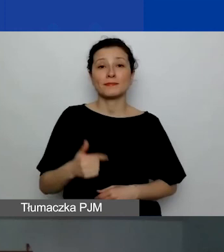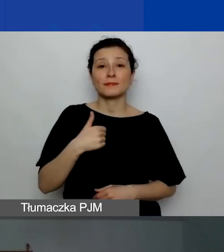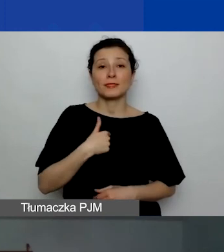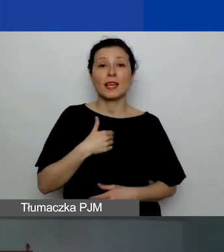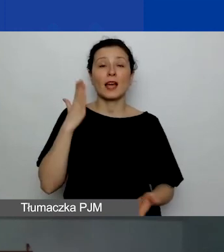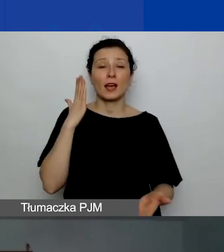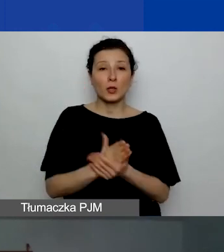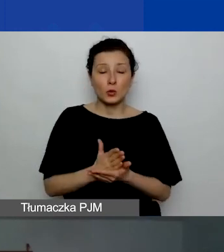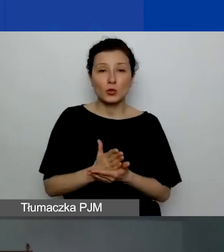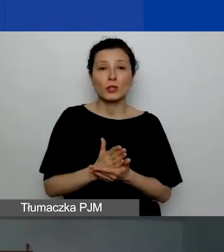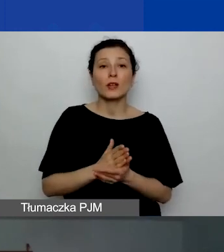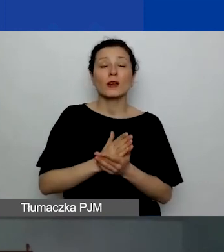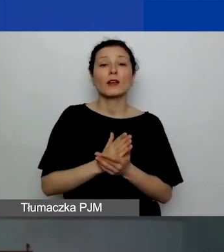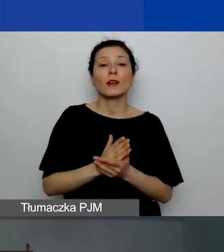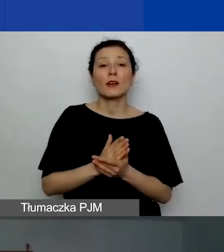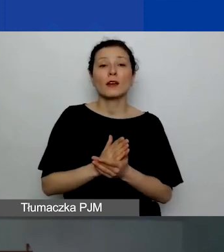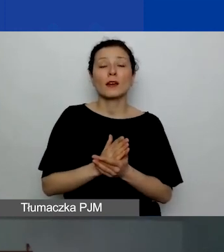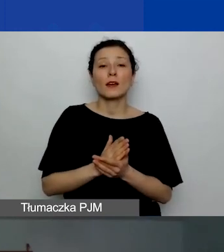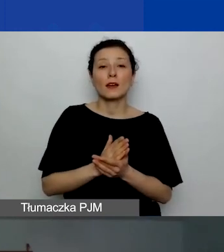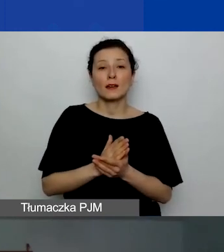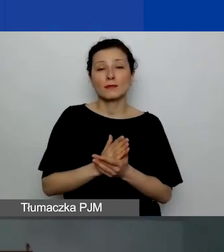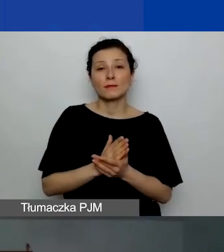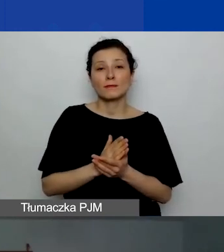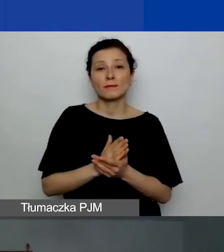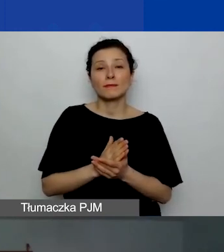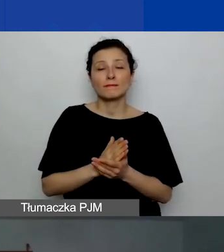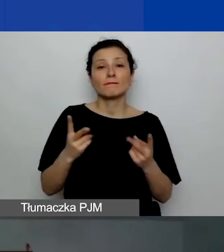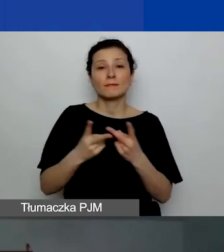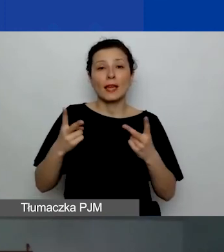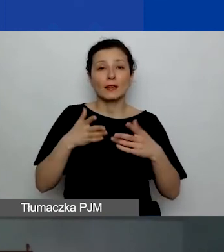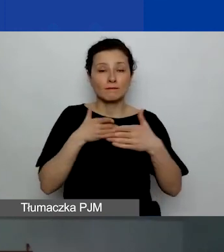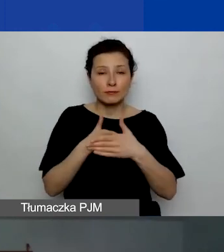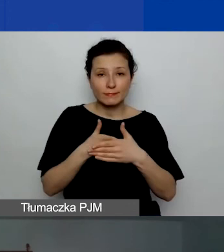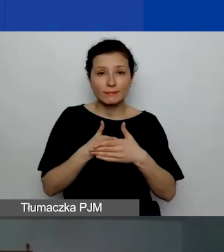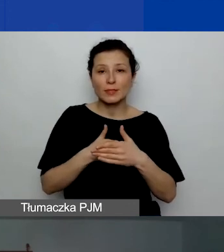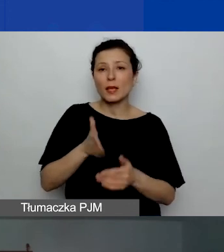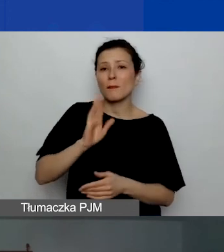więc za chwilkę pewnie będzie widać tylko Katarzynę i panią tłumaczkę.